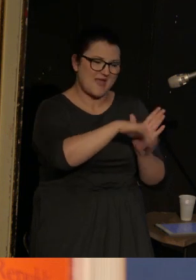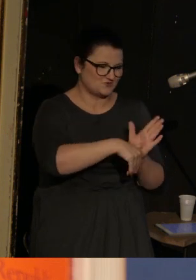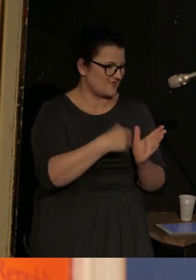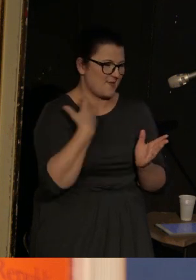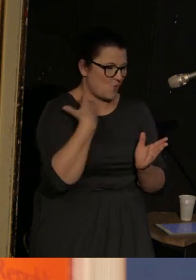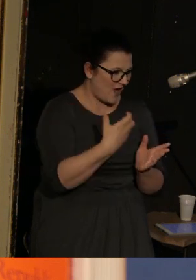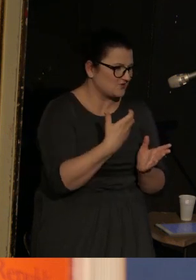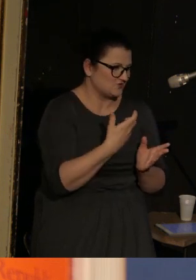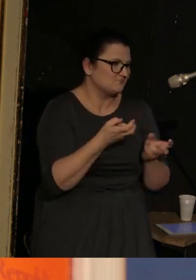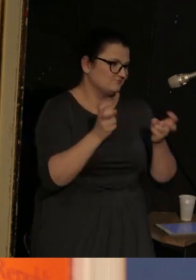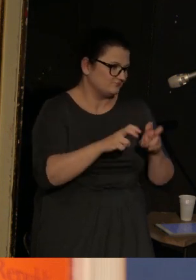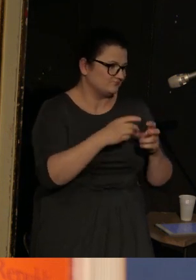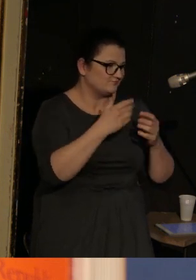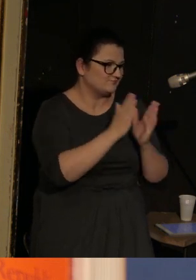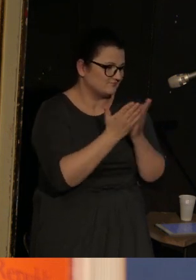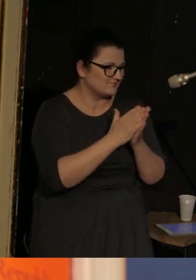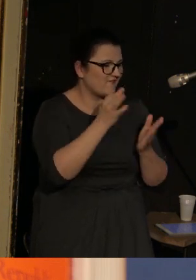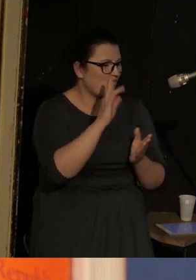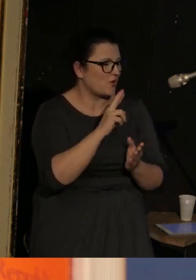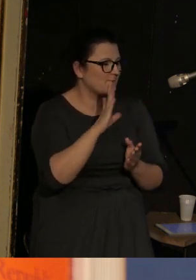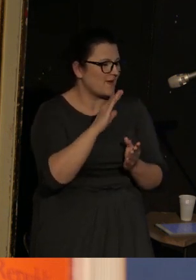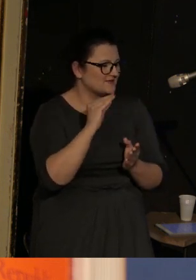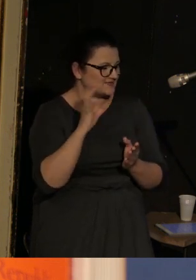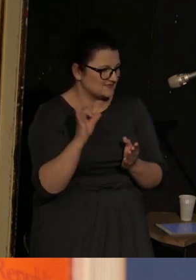utworzonym przez magazyn Forbes San Diego zdobyło 5. miejsce.